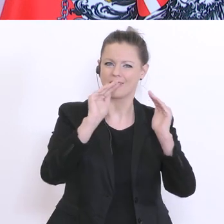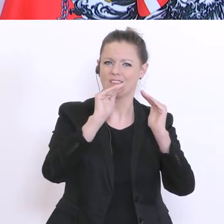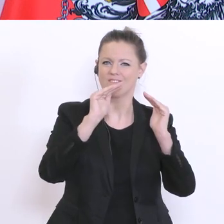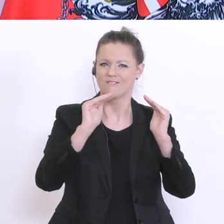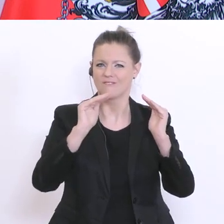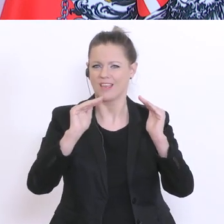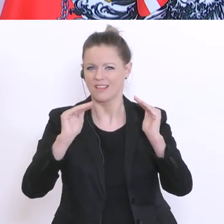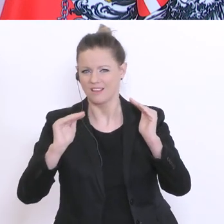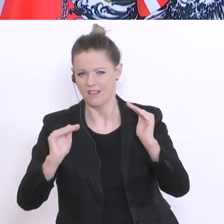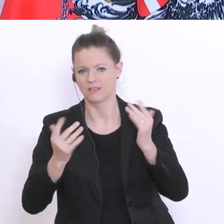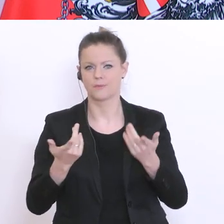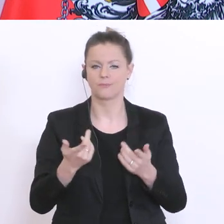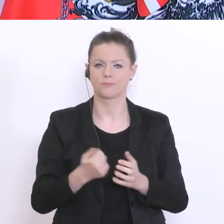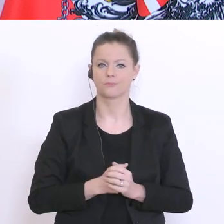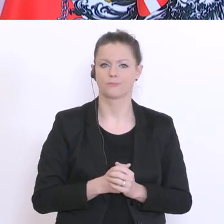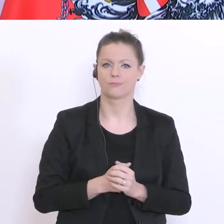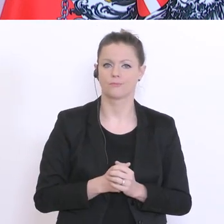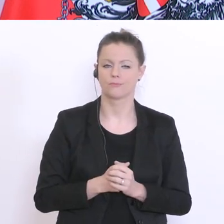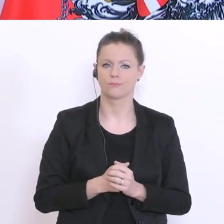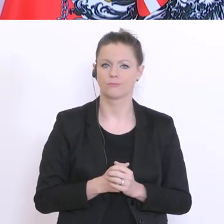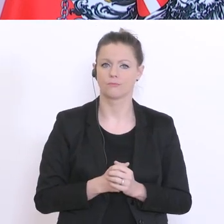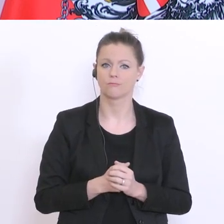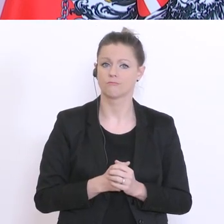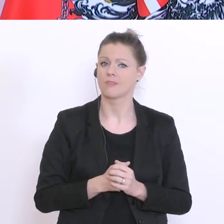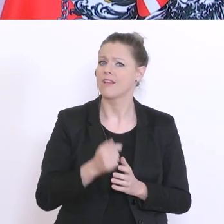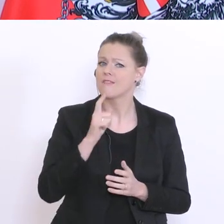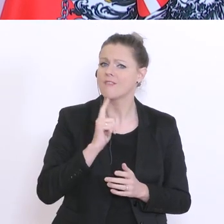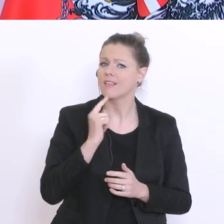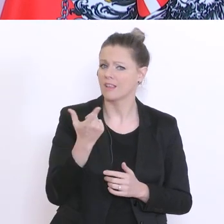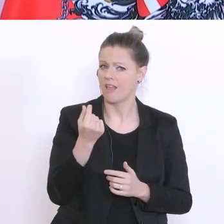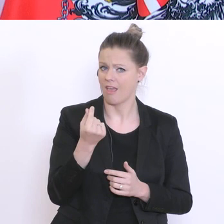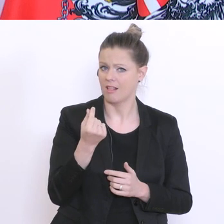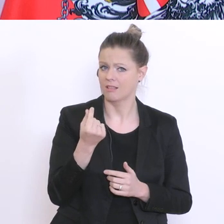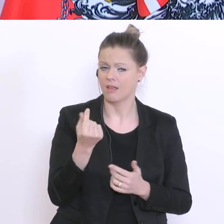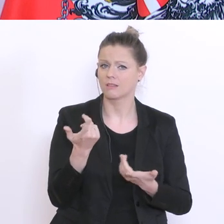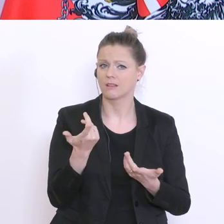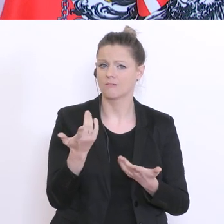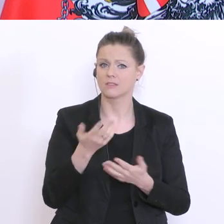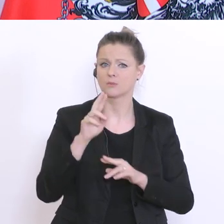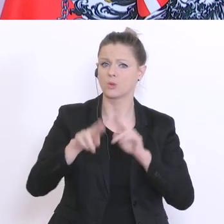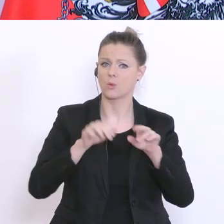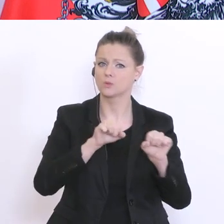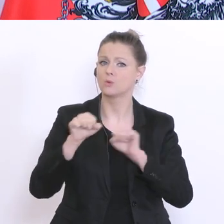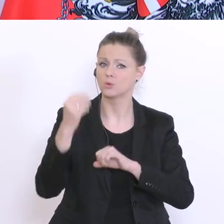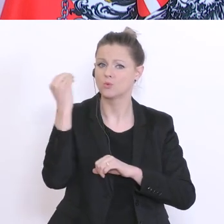Eltern haben bisher die Betreuungsmöglichkeiten in den Schulen genützt. Die Betreuungsmöglichkeiten